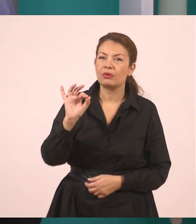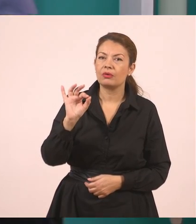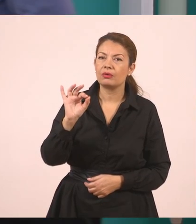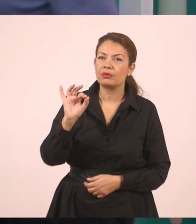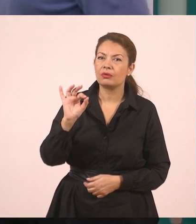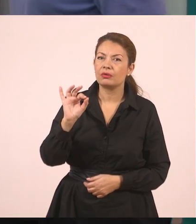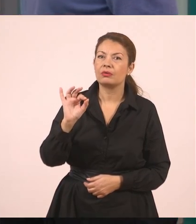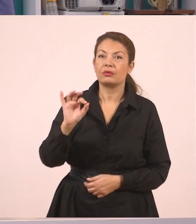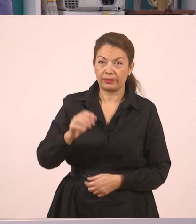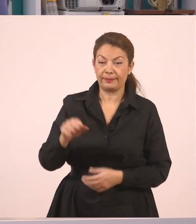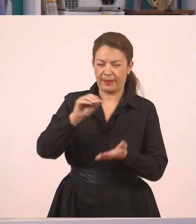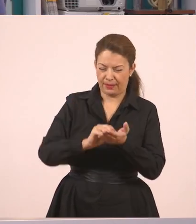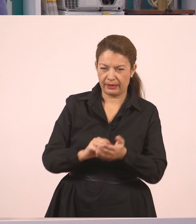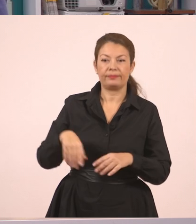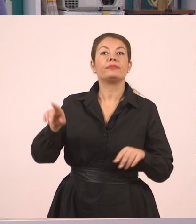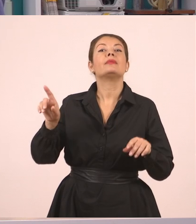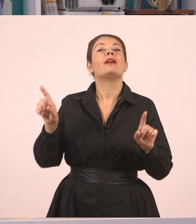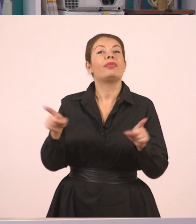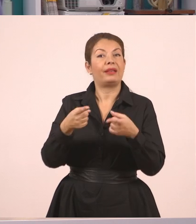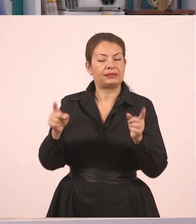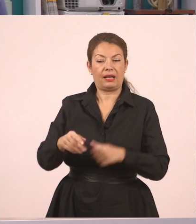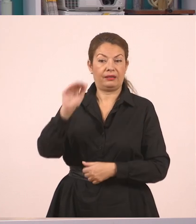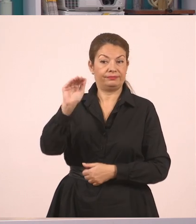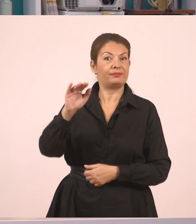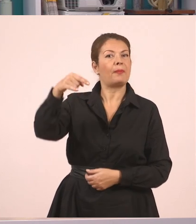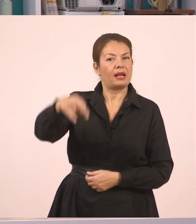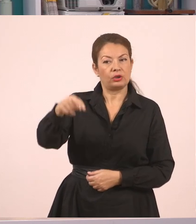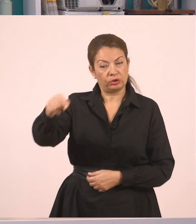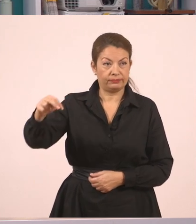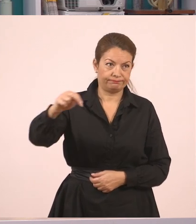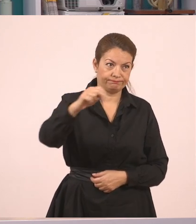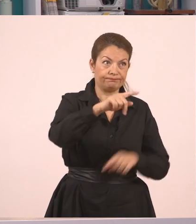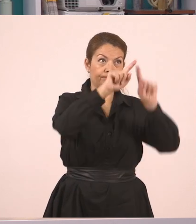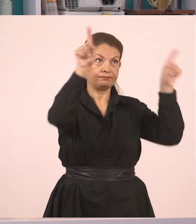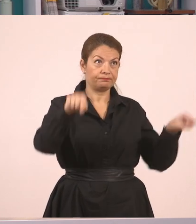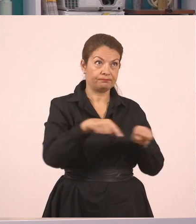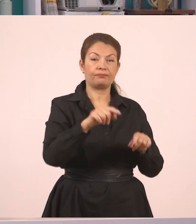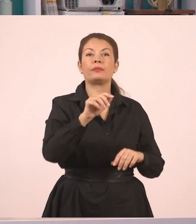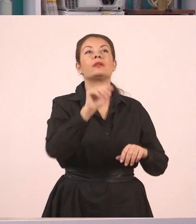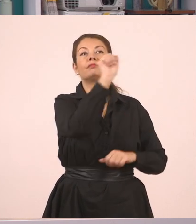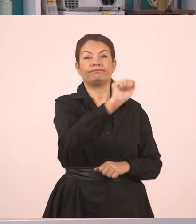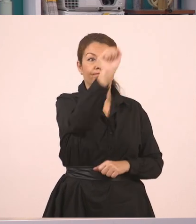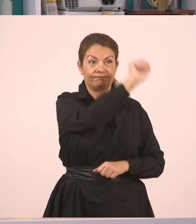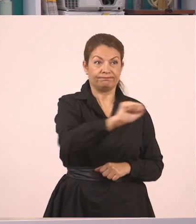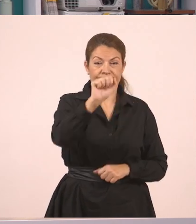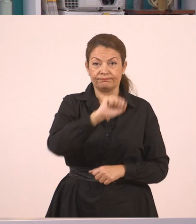Η δασκάλα ζήτησε από τον Παναγιώτη να σβήσει τον πίνακα... όμως αυτός αρνήθηκε, γιατί έγραφε ακόμα. Εντάξει; Καμιά φορά γράφουν τα παιδιά.